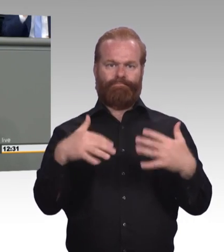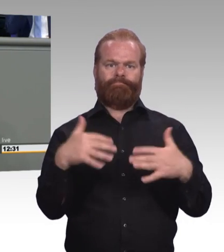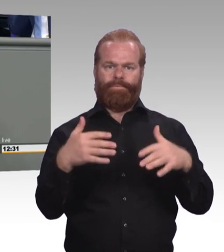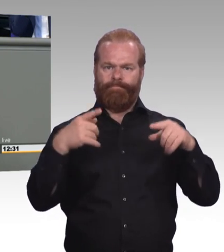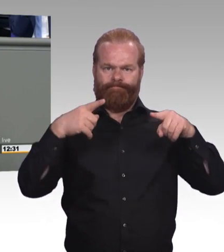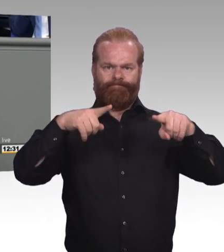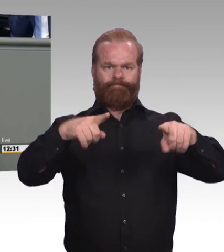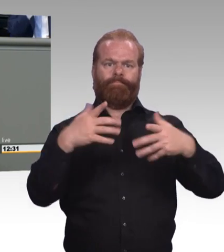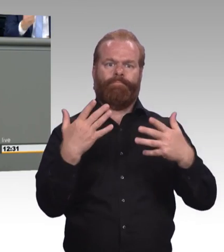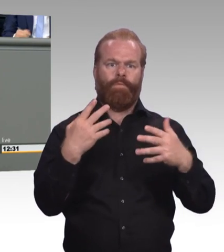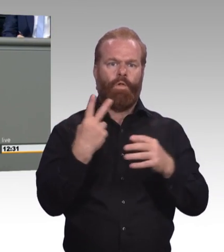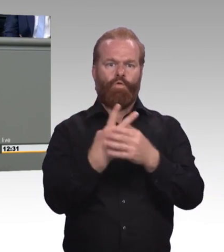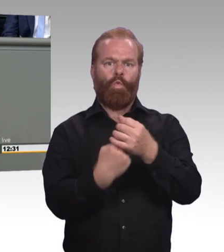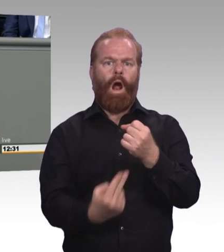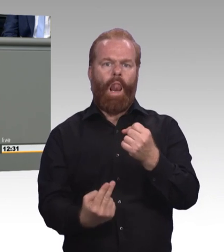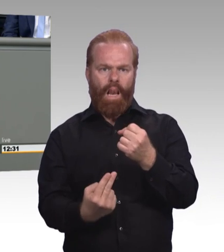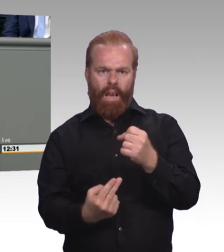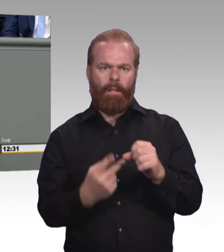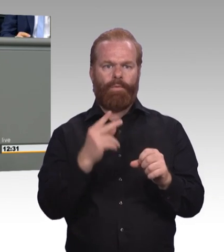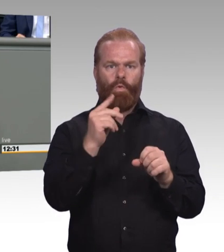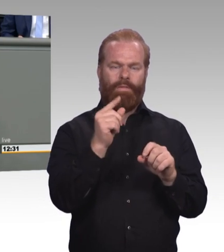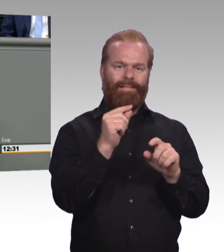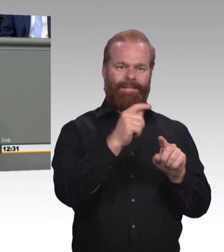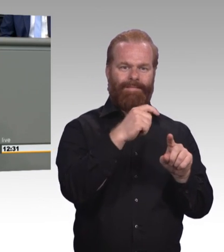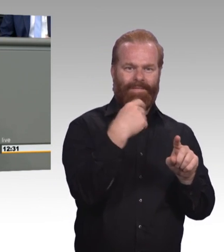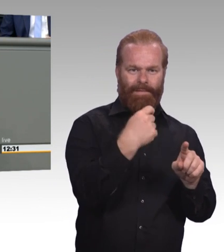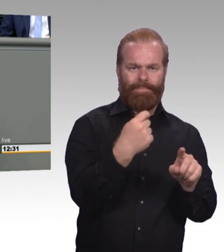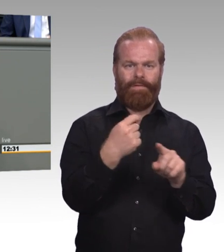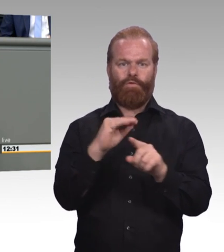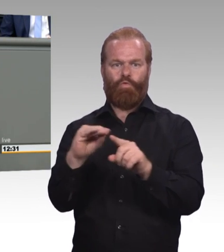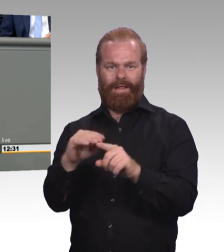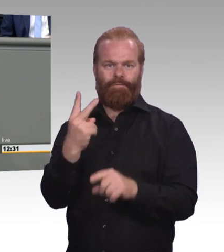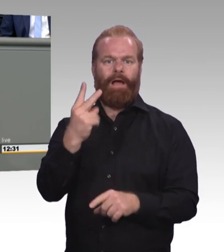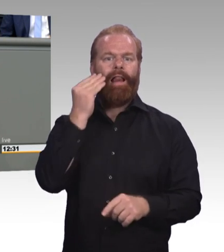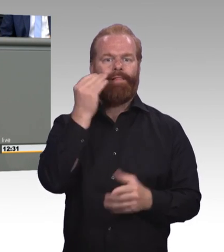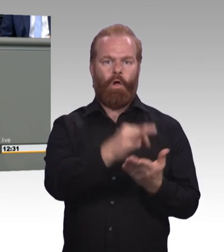Und wir sind da durchaus nicht unverzagt, weil wir ja gemerkt haben früher könnten Sie sich auch nie eine Altenpflegeausbildungsumlage